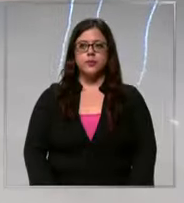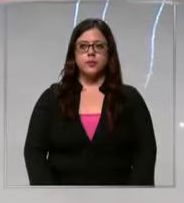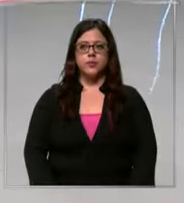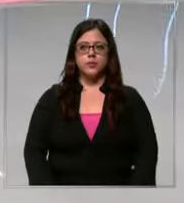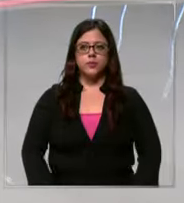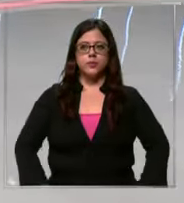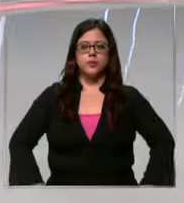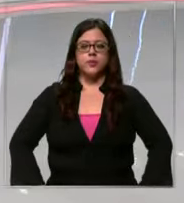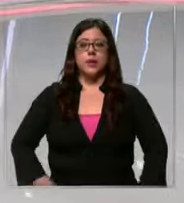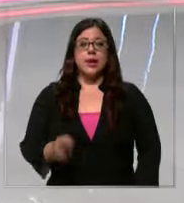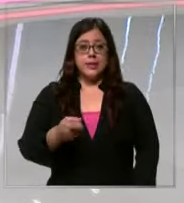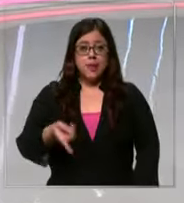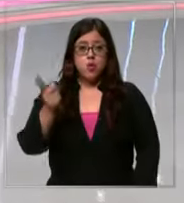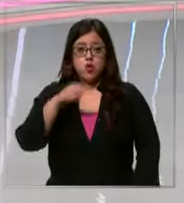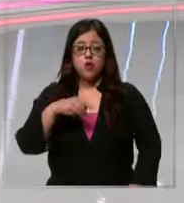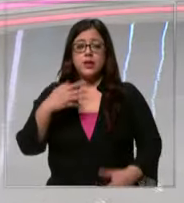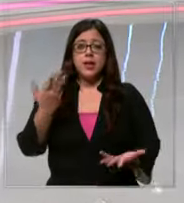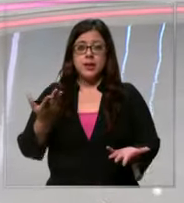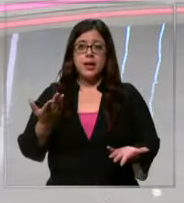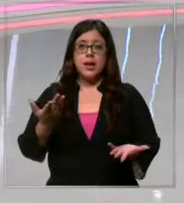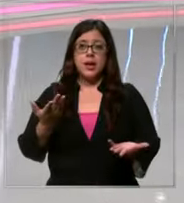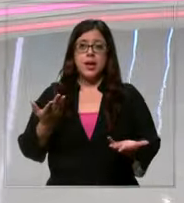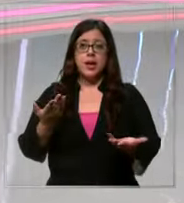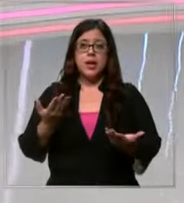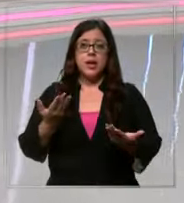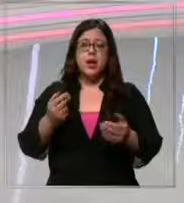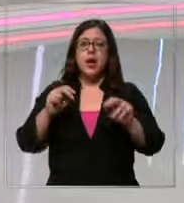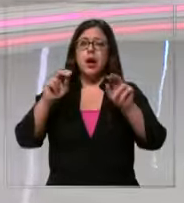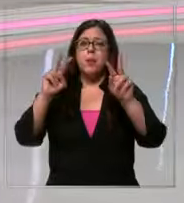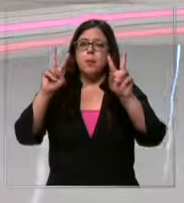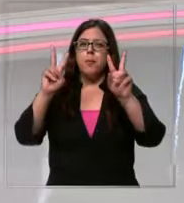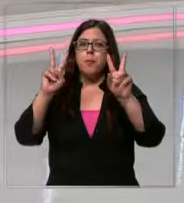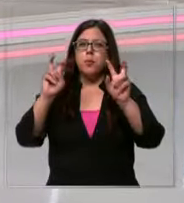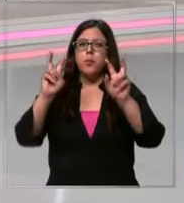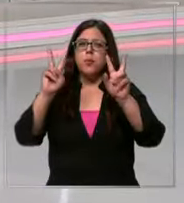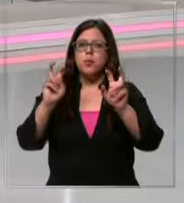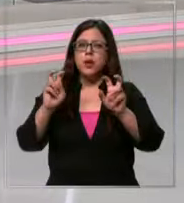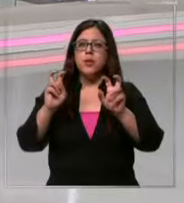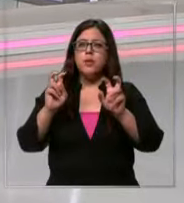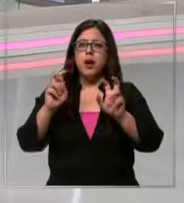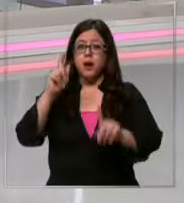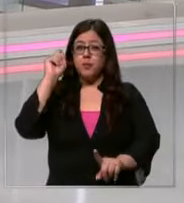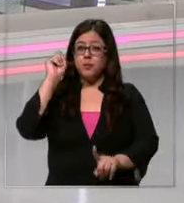ya estamos de regreso para hablar de un tema que no es muy favorito de los papás son los temas